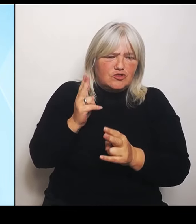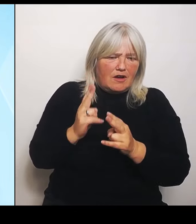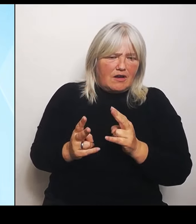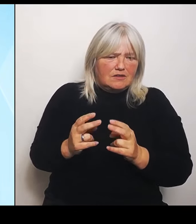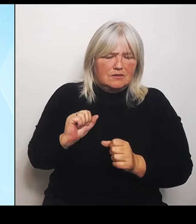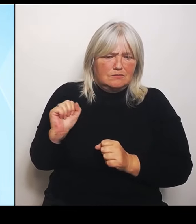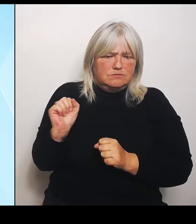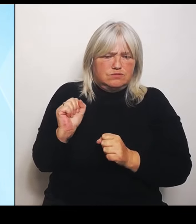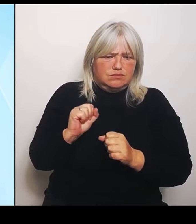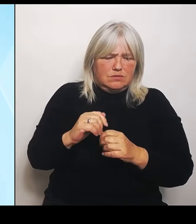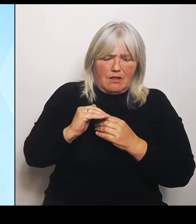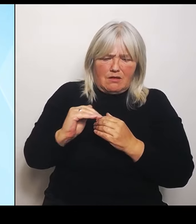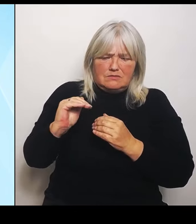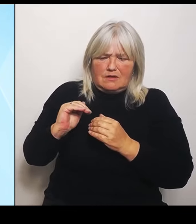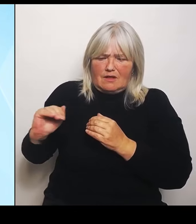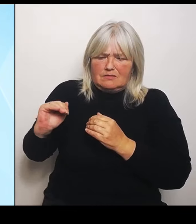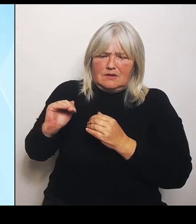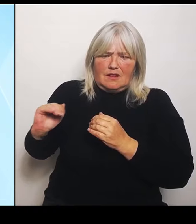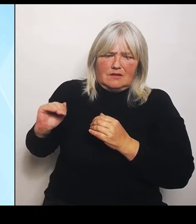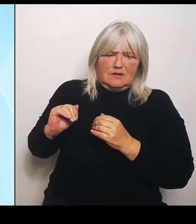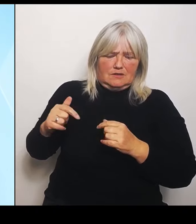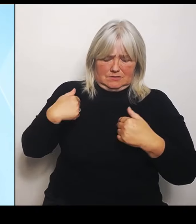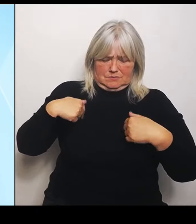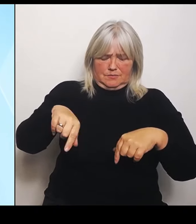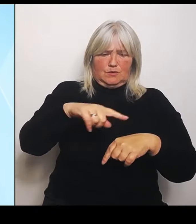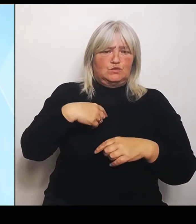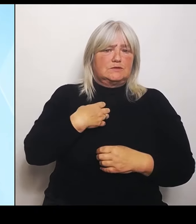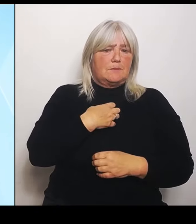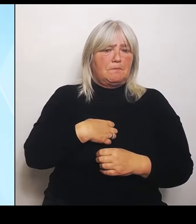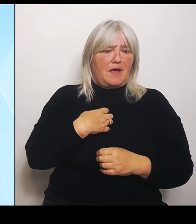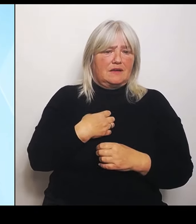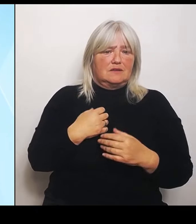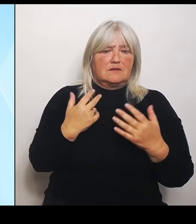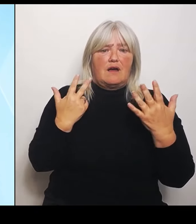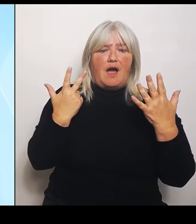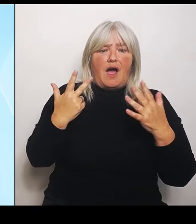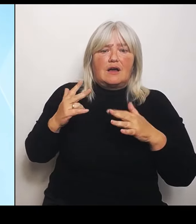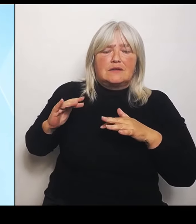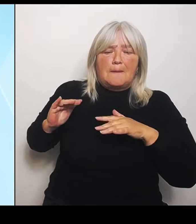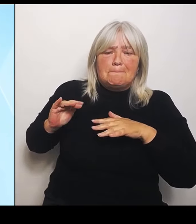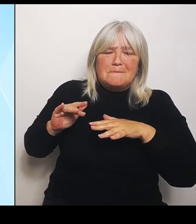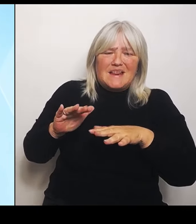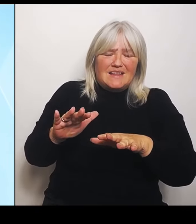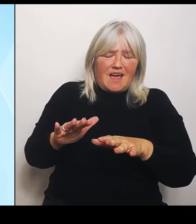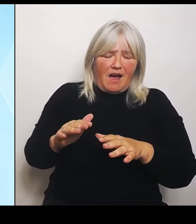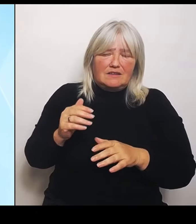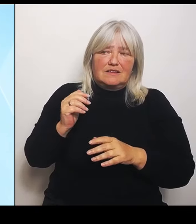Also acht Milliardenschaden auf elf Länder verteilt und jetzt 4 Milliarden Schaden auf zwei Länder verteilt.